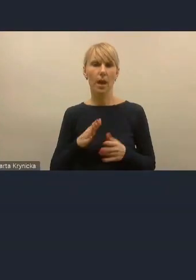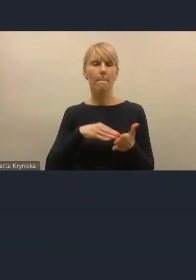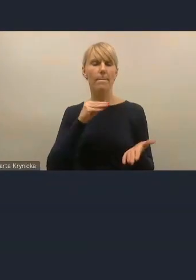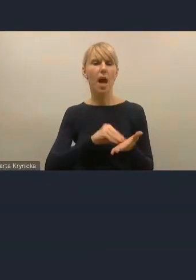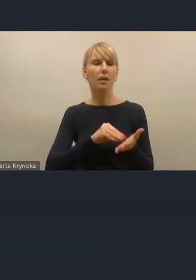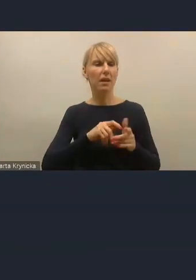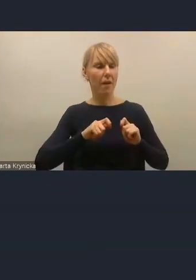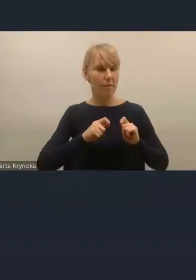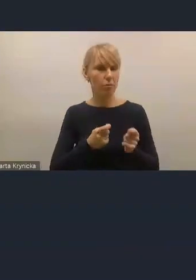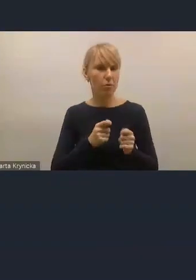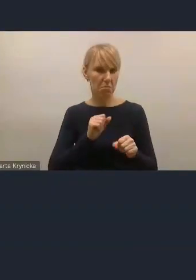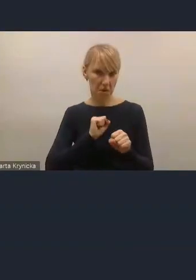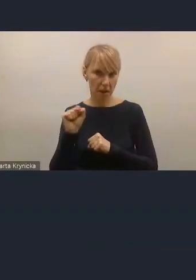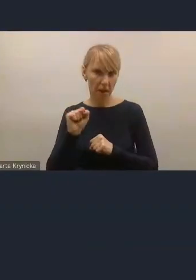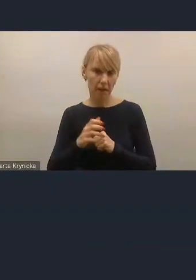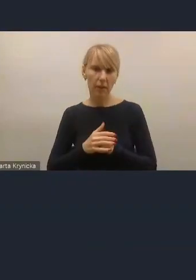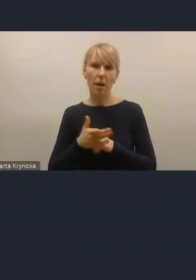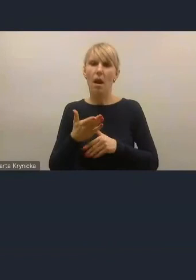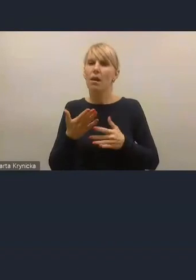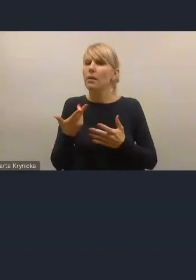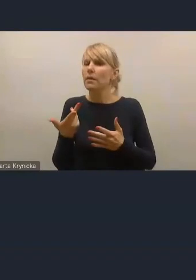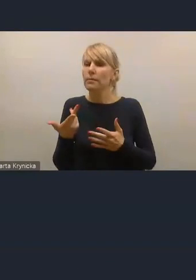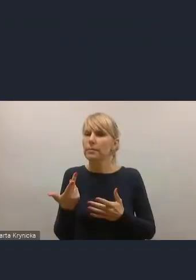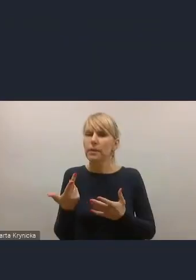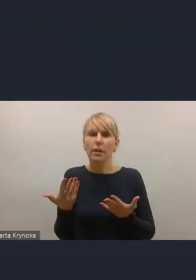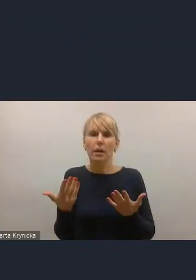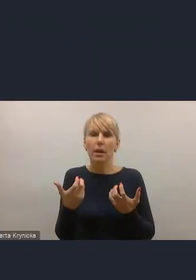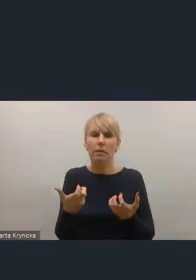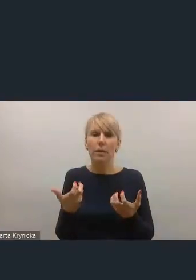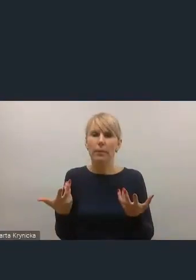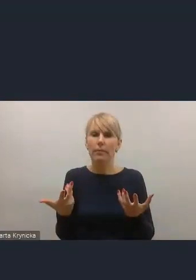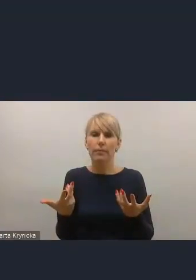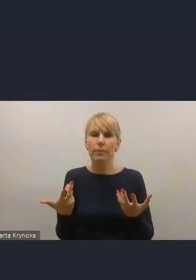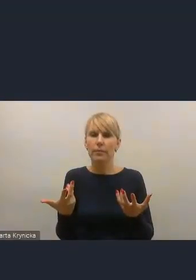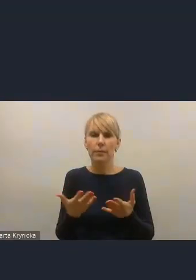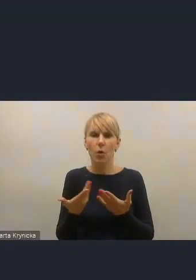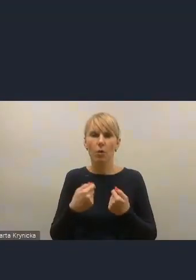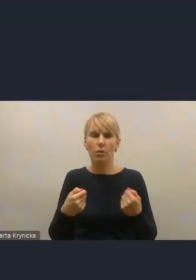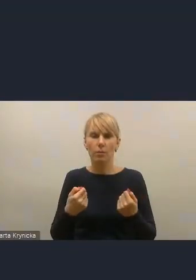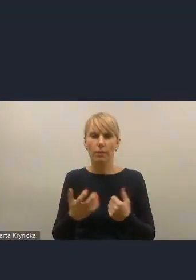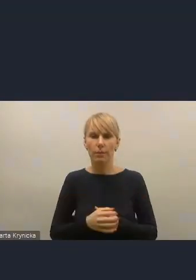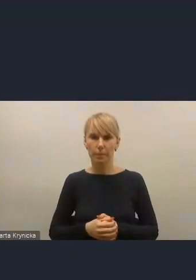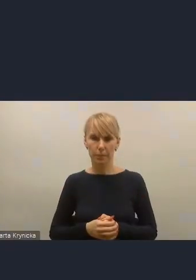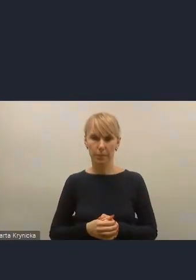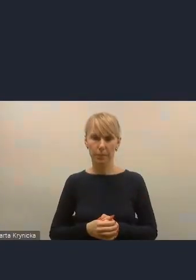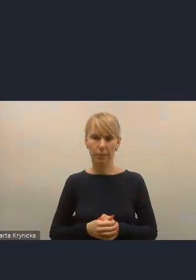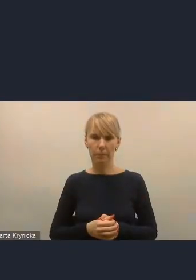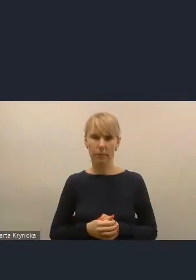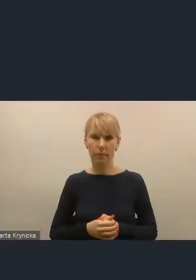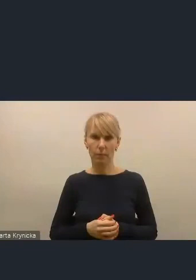natomiast oczywiście na ile jesteśmy na to podatni, no, to przed chwilą był taki aspekt w dyskusji. Mam wrażenie, że to był ostatni głos, Andrzeju, w dyskusji.